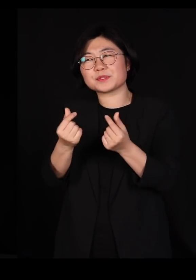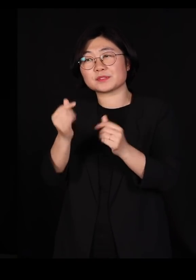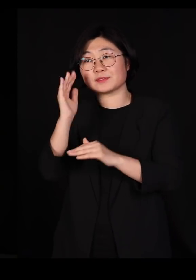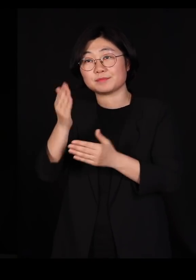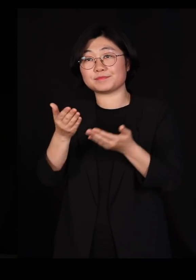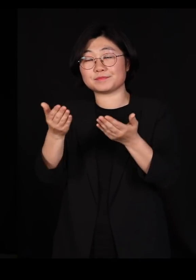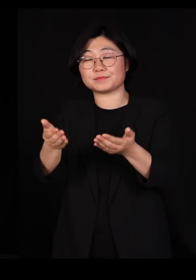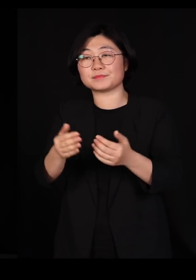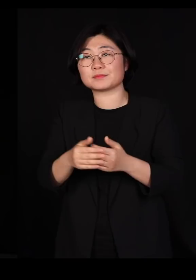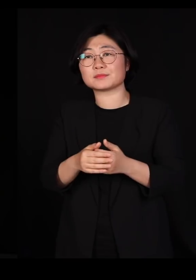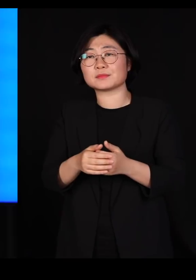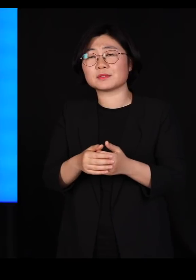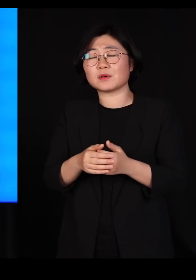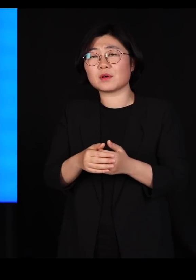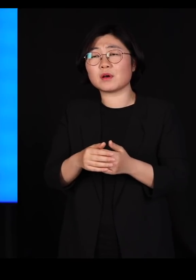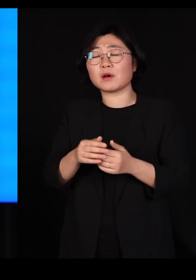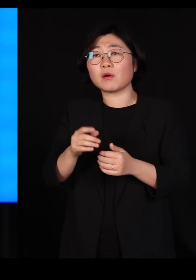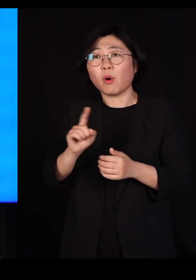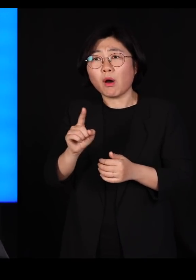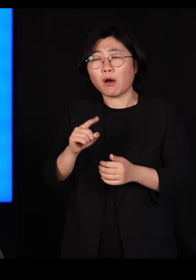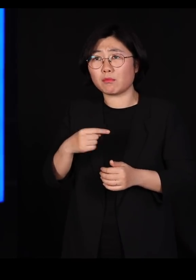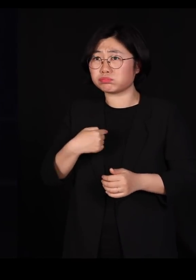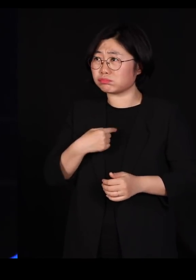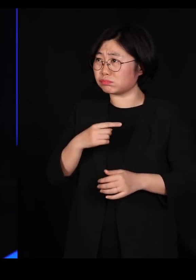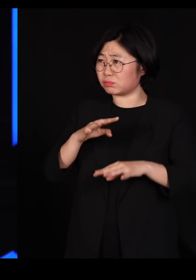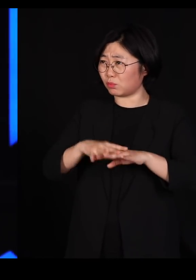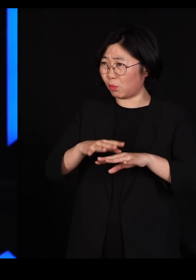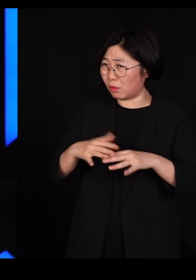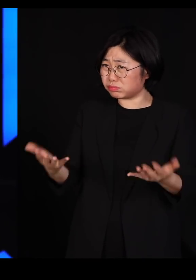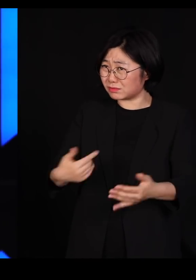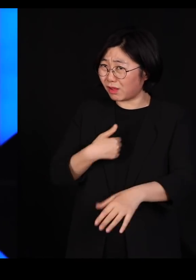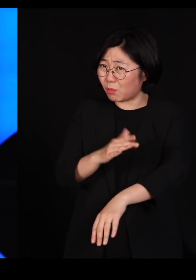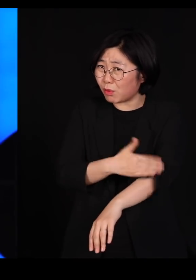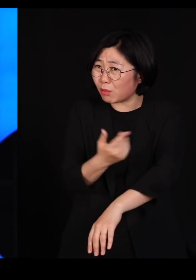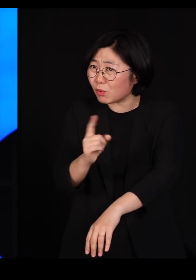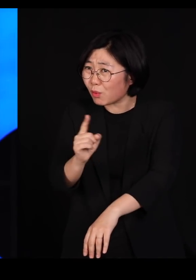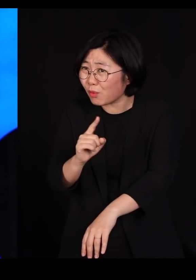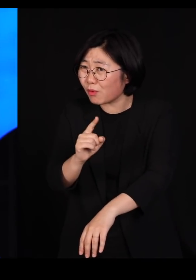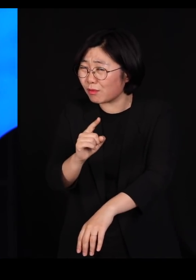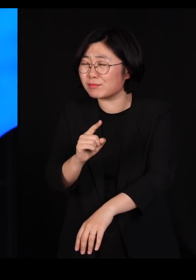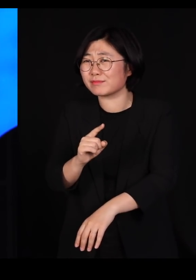마치 제가 '농업 잘못한 거 아닙니까?' 이렇게 얘기를 하는 거죠